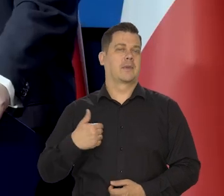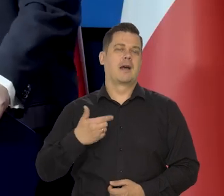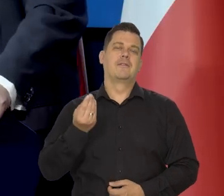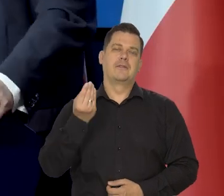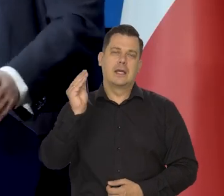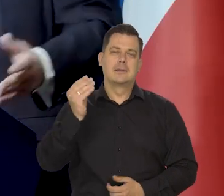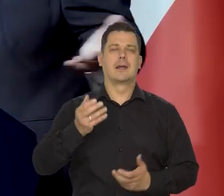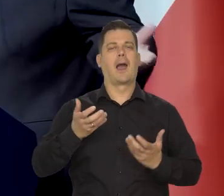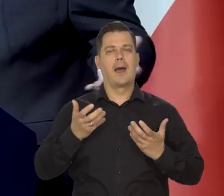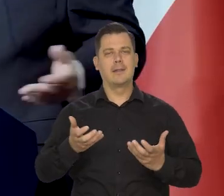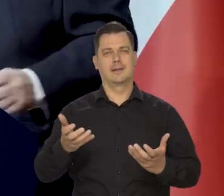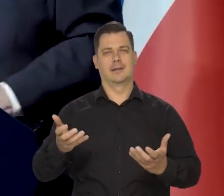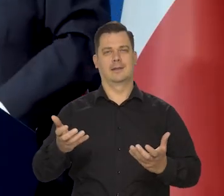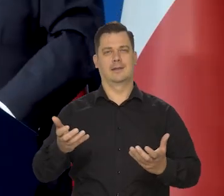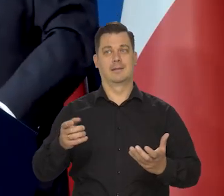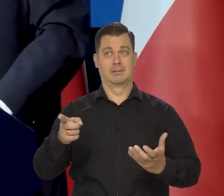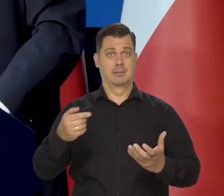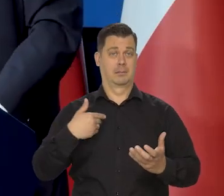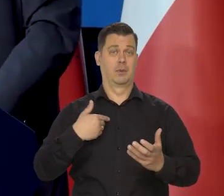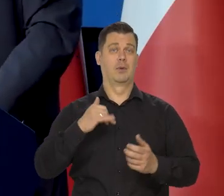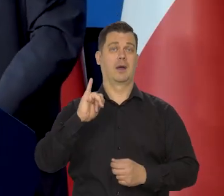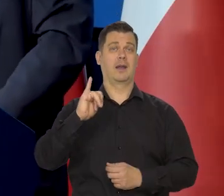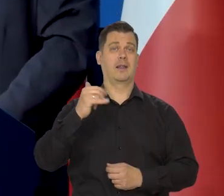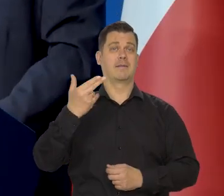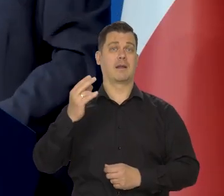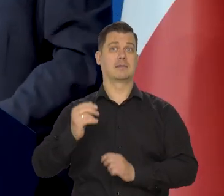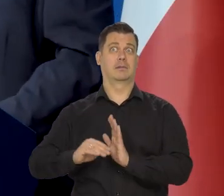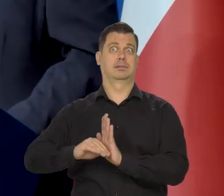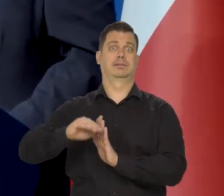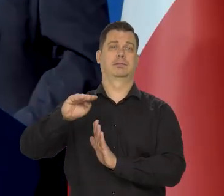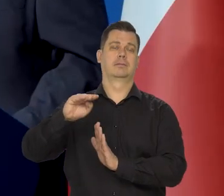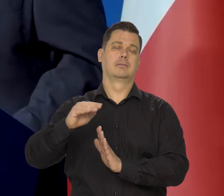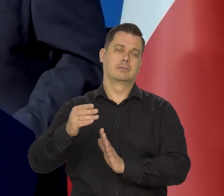ale chętnie i tak było przy wzroście inflacji takim strasznym,